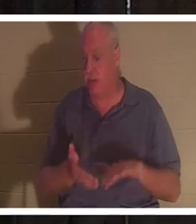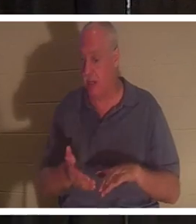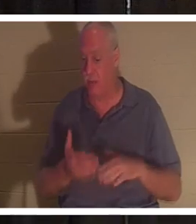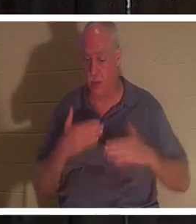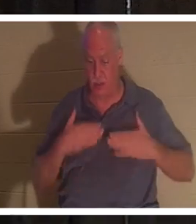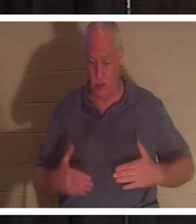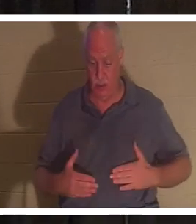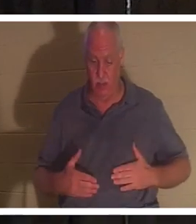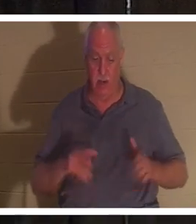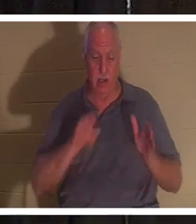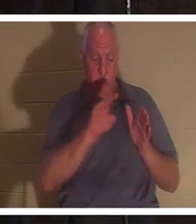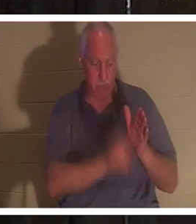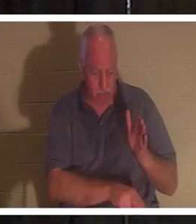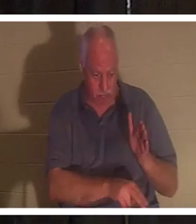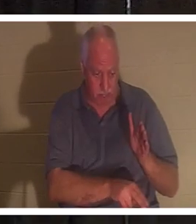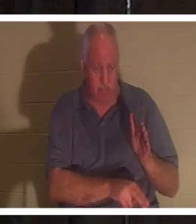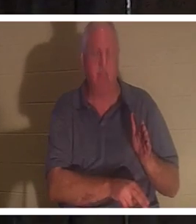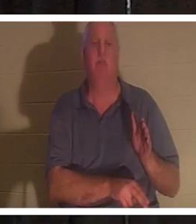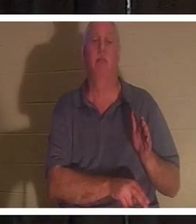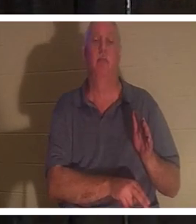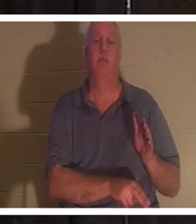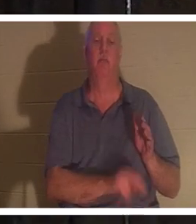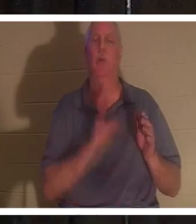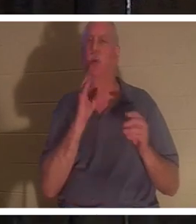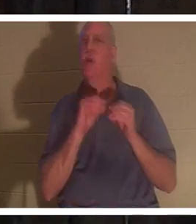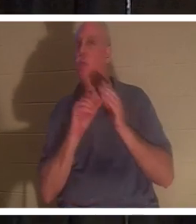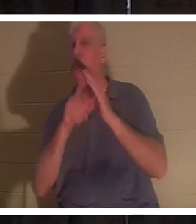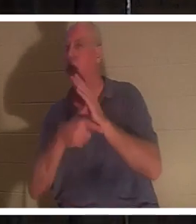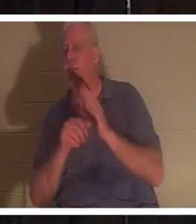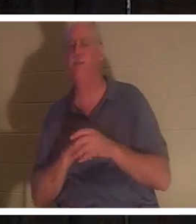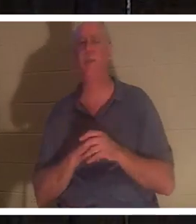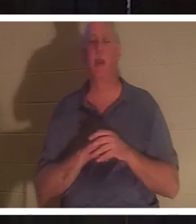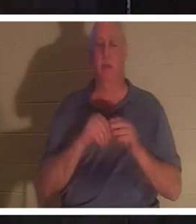in die Erde eintauchen. Und darüber werden wir im weiteren Verlauf noch mehr reden, aber heute Abend spreche ich über